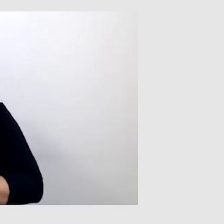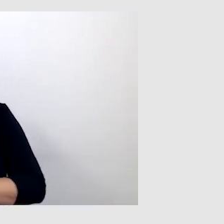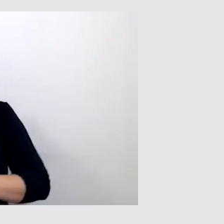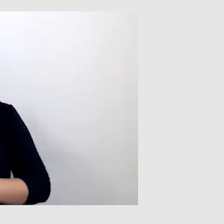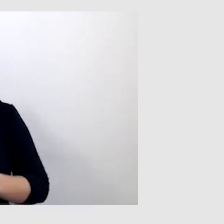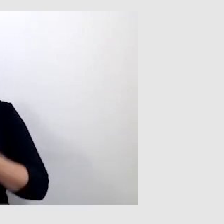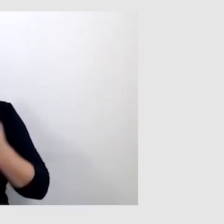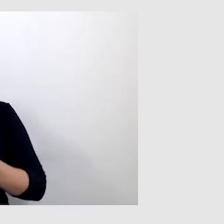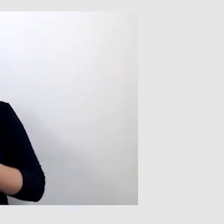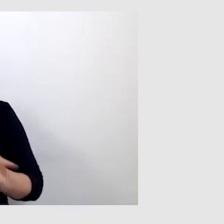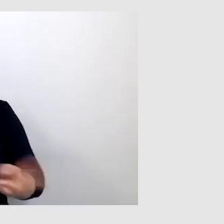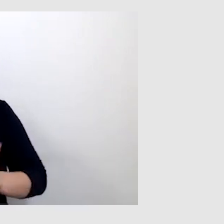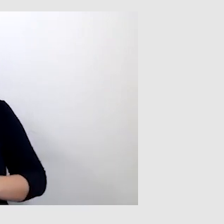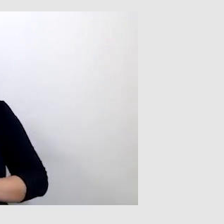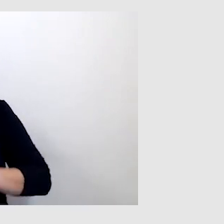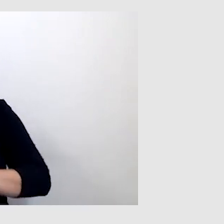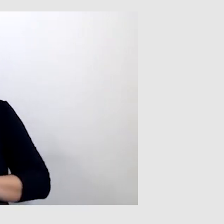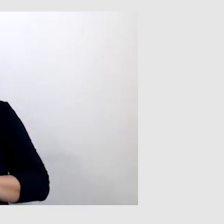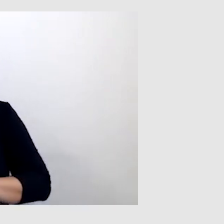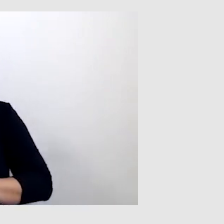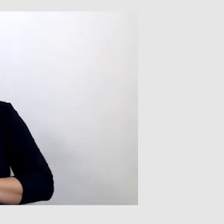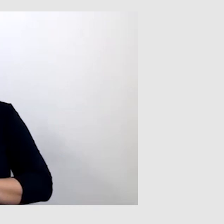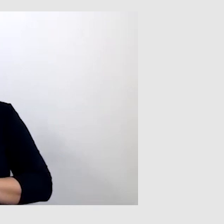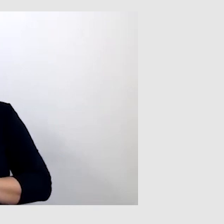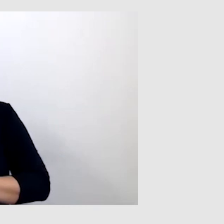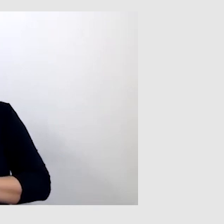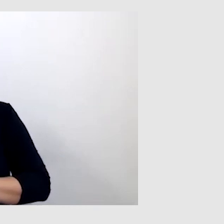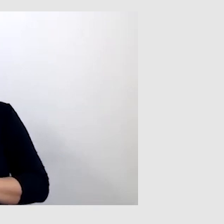że tłumacz języka migowego był pozbawiony tłumaczenia